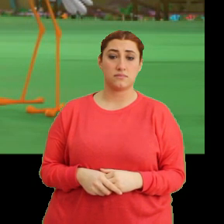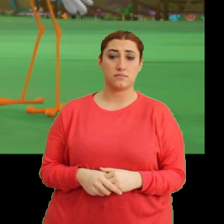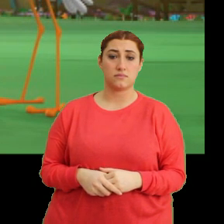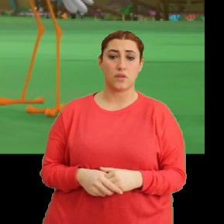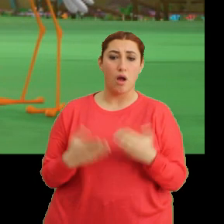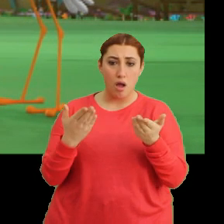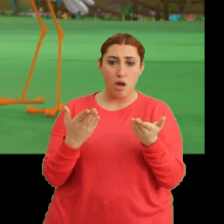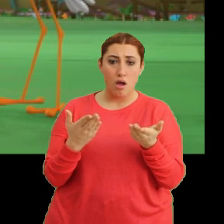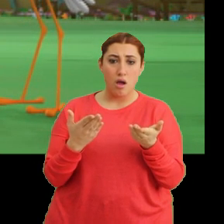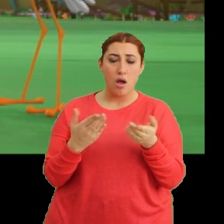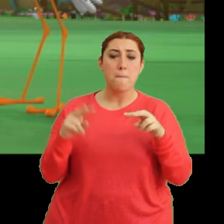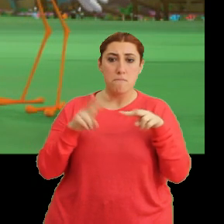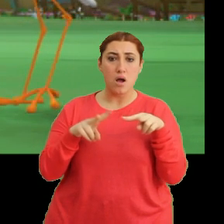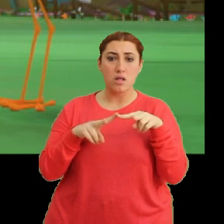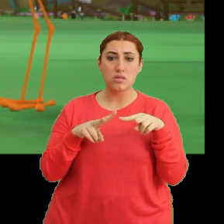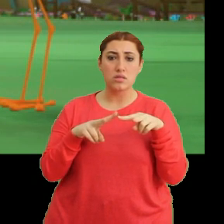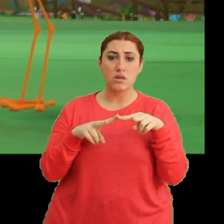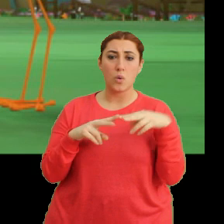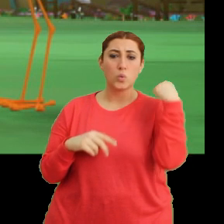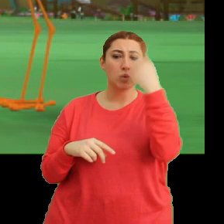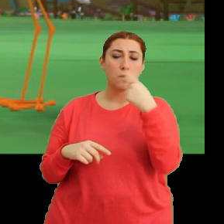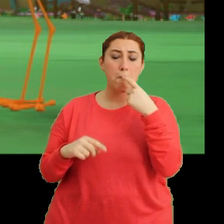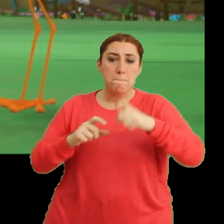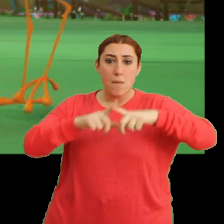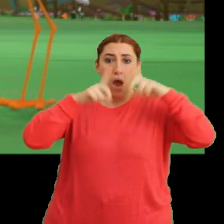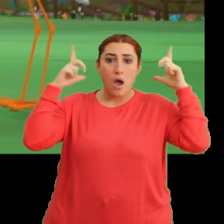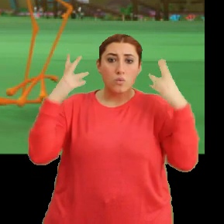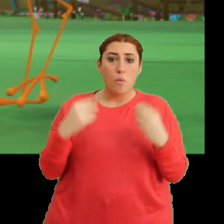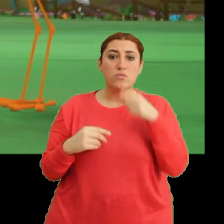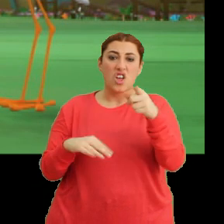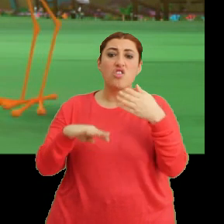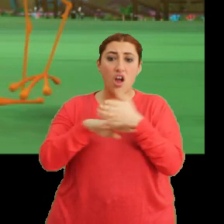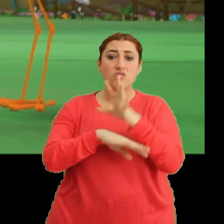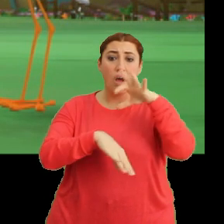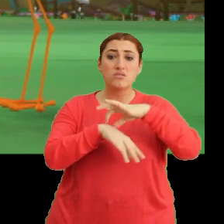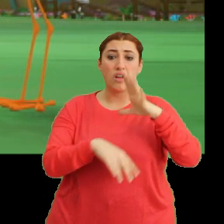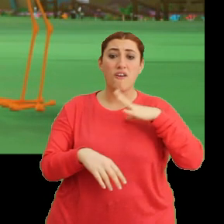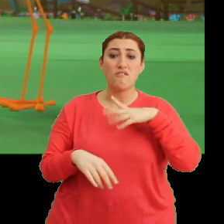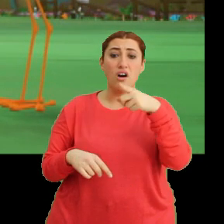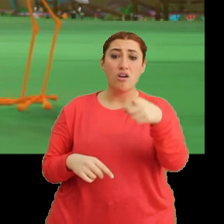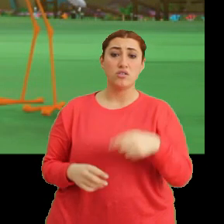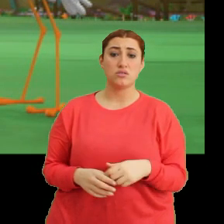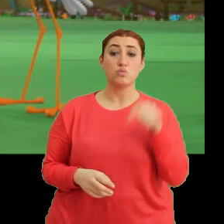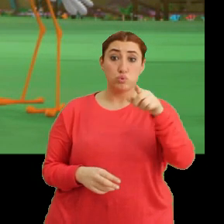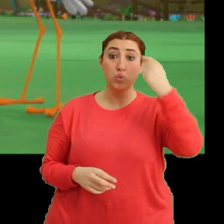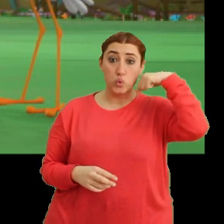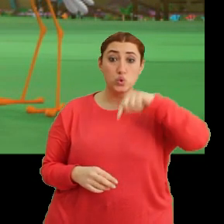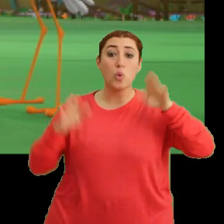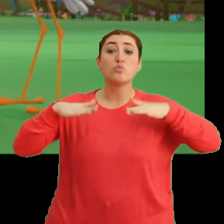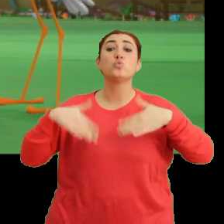Aa aa! Mantar. Yüzün bembeyaz. Sen gerçekten hastasın. Bu yüzden mi uçmuyorsun?